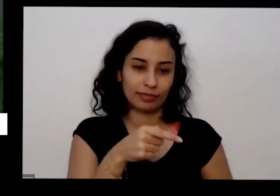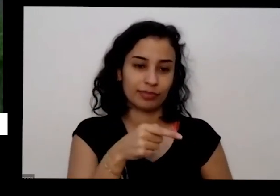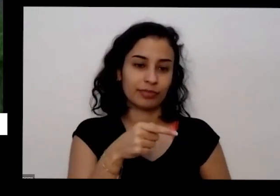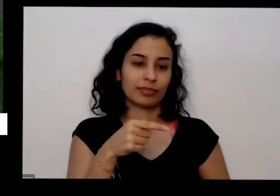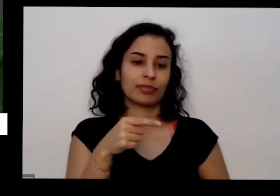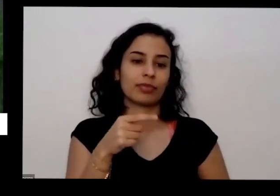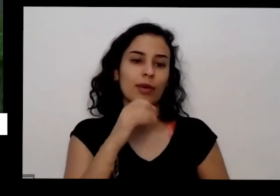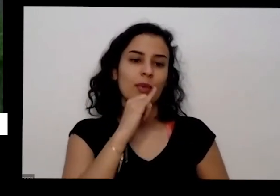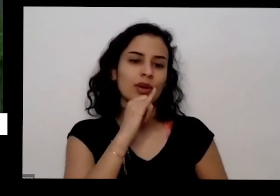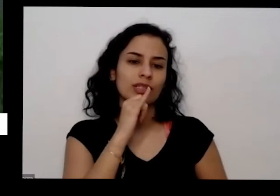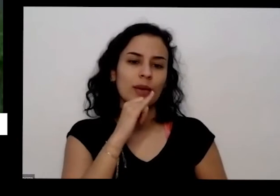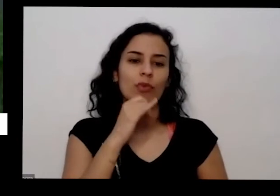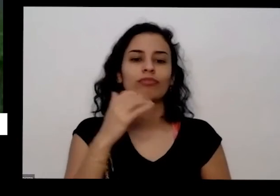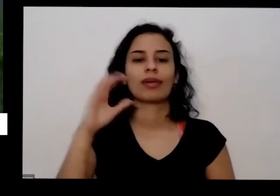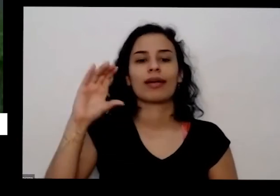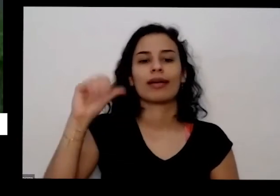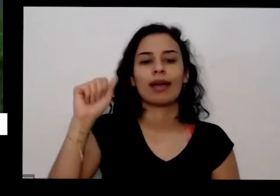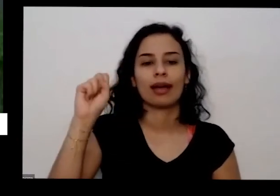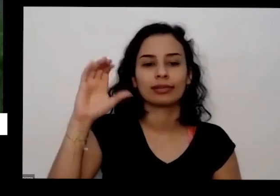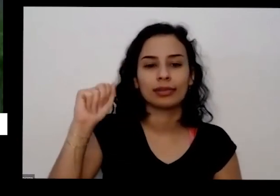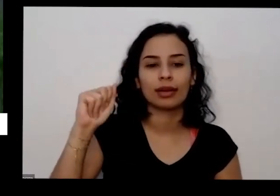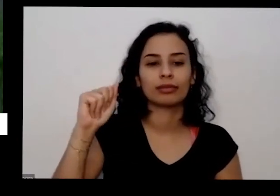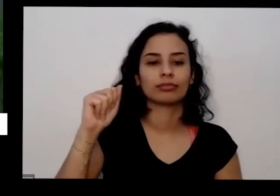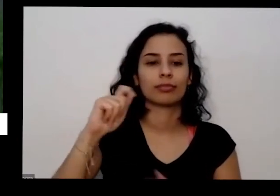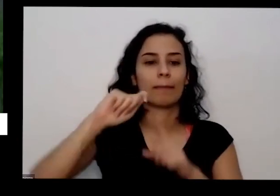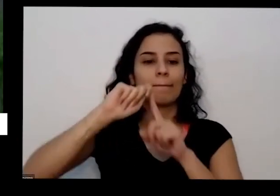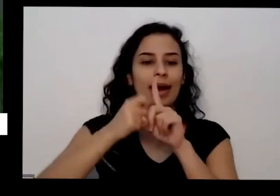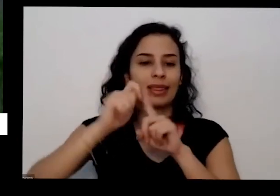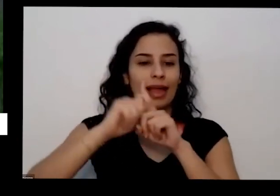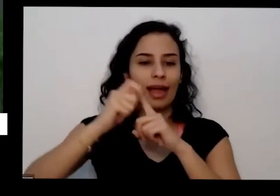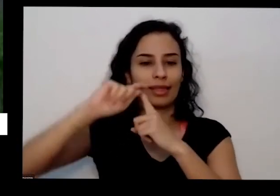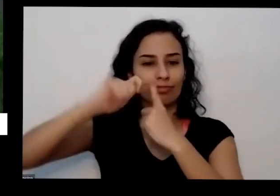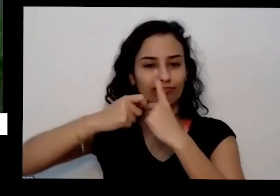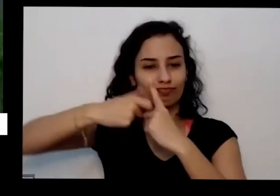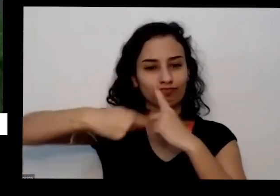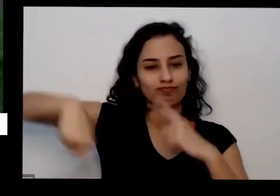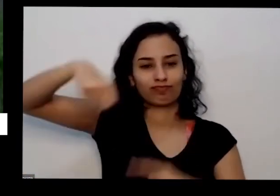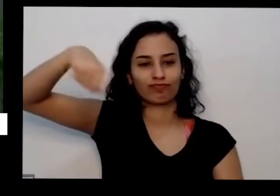tem em casa quando cascas de banana casca de frutas não cobra geral torradinhas e moída